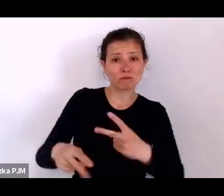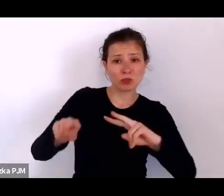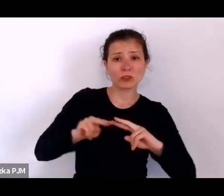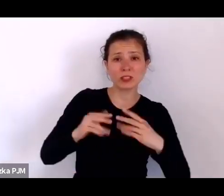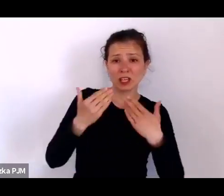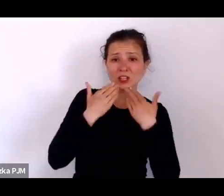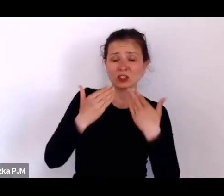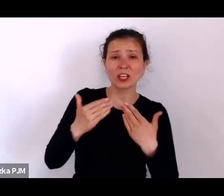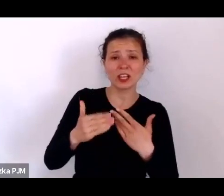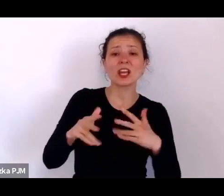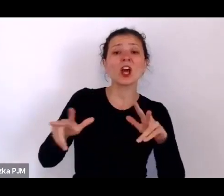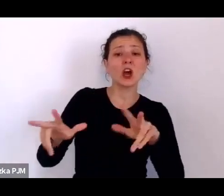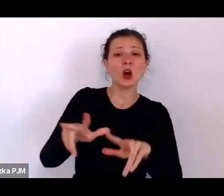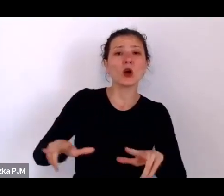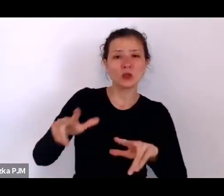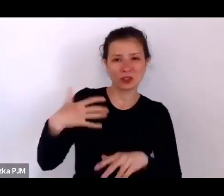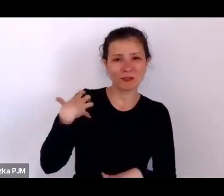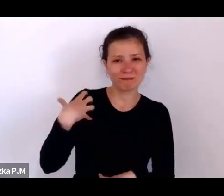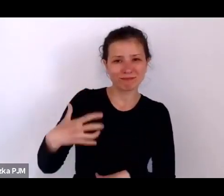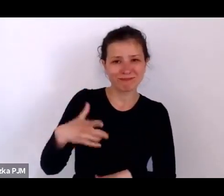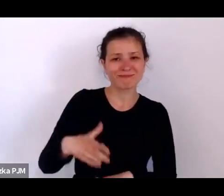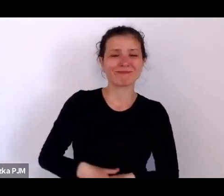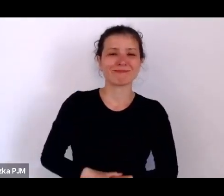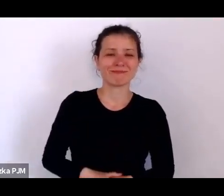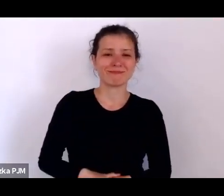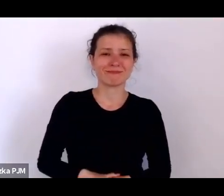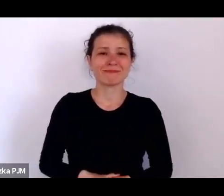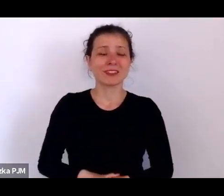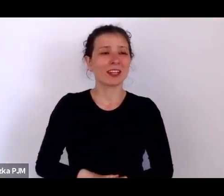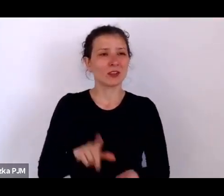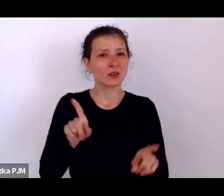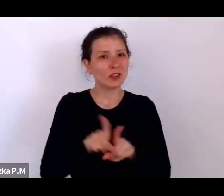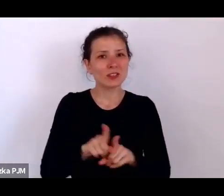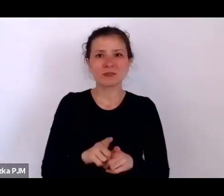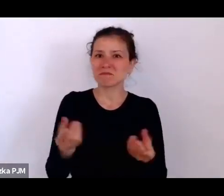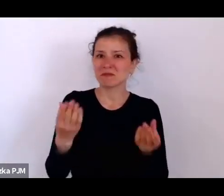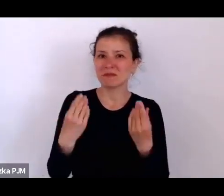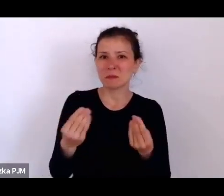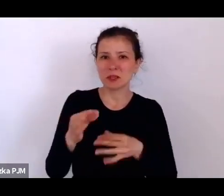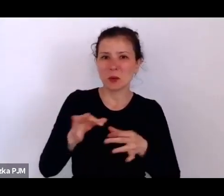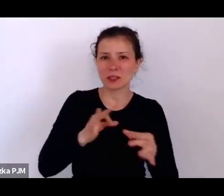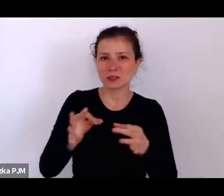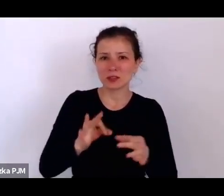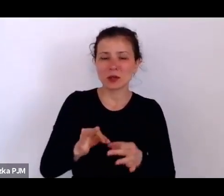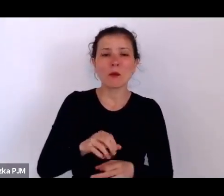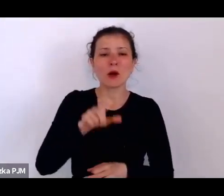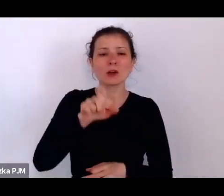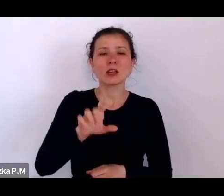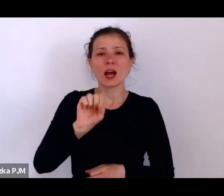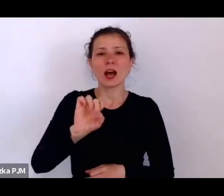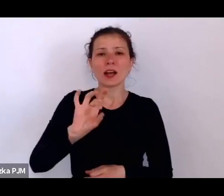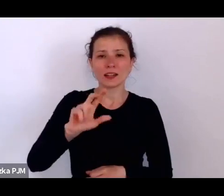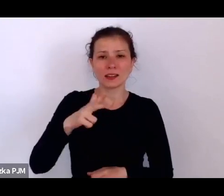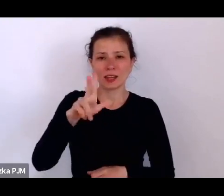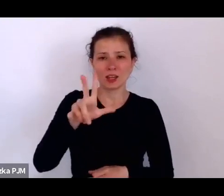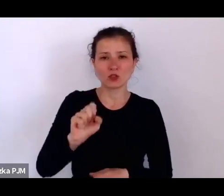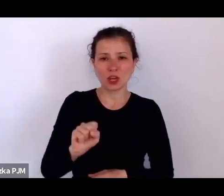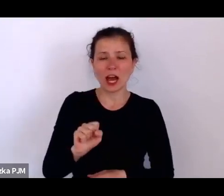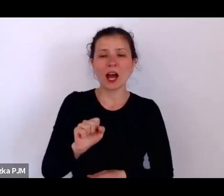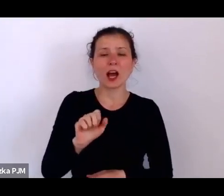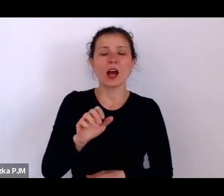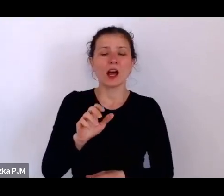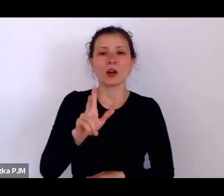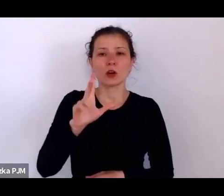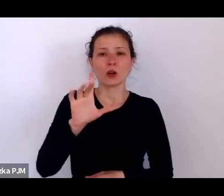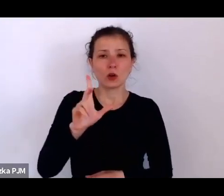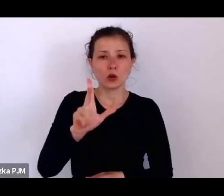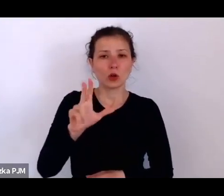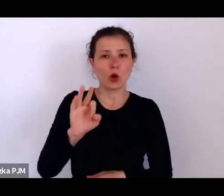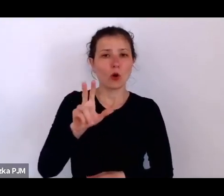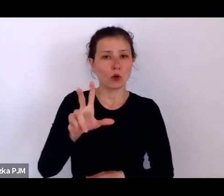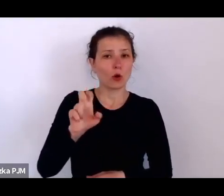I to jest też niezwykła dość historia, bo Agnieszka Kokosza w różnych miejscach pracowała